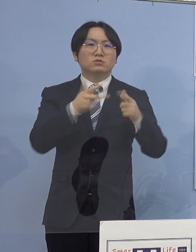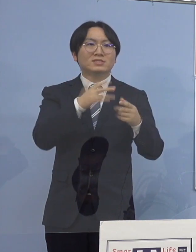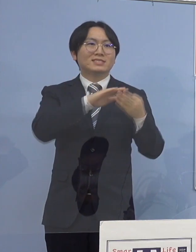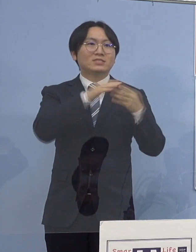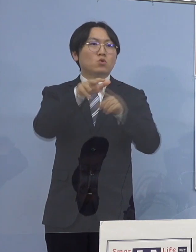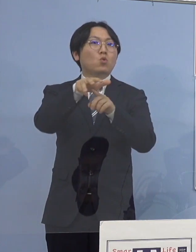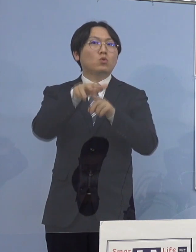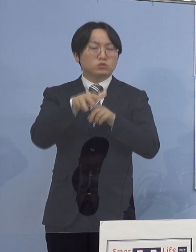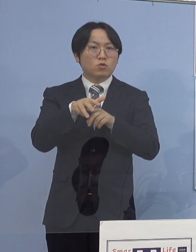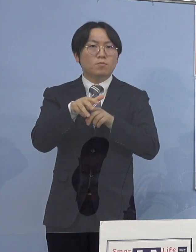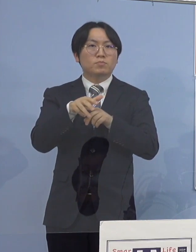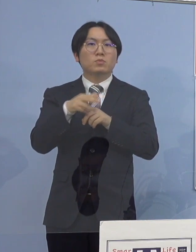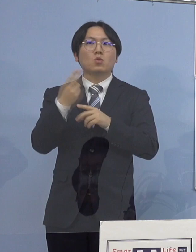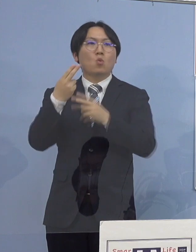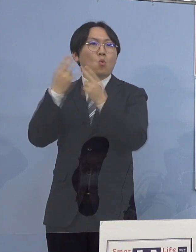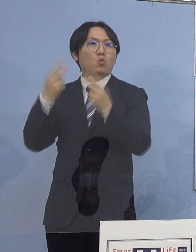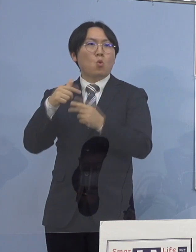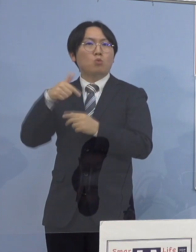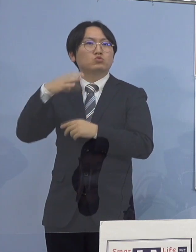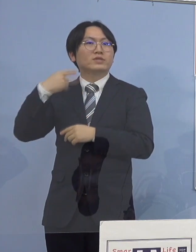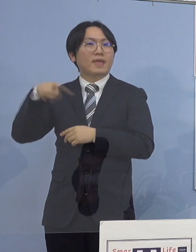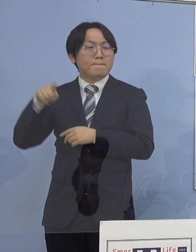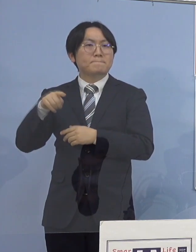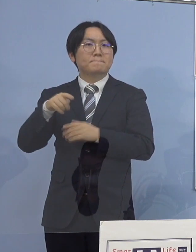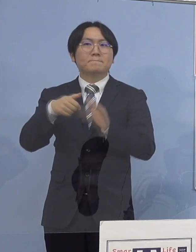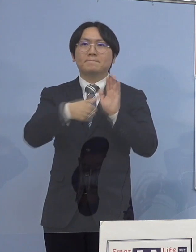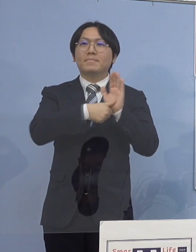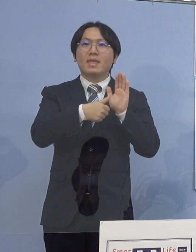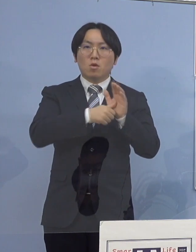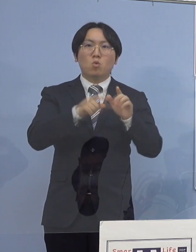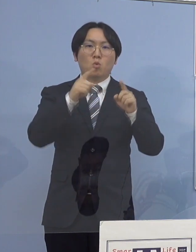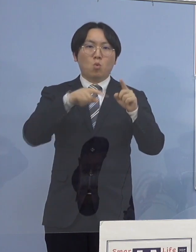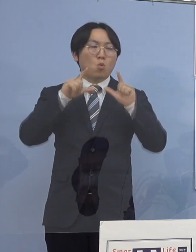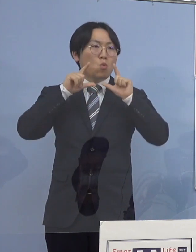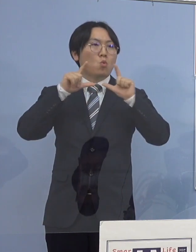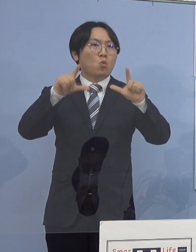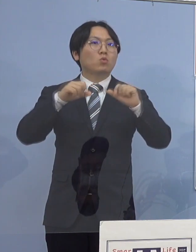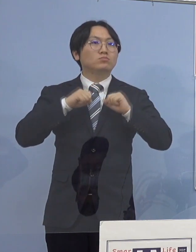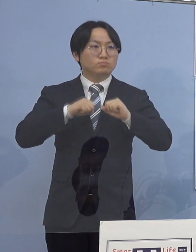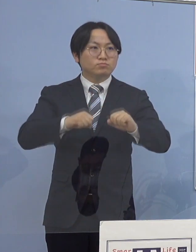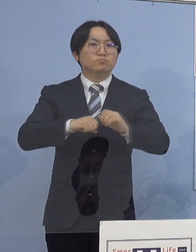都道府県名の内訳を公表させていただきます